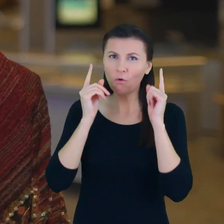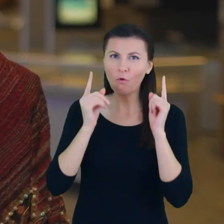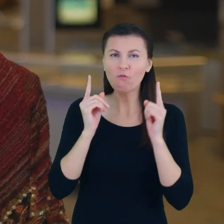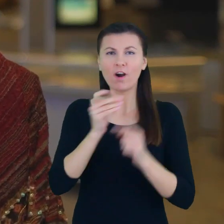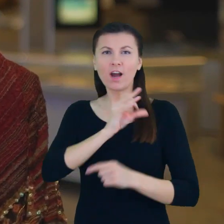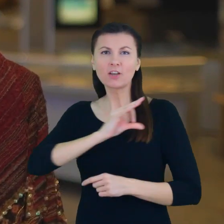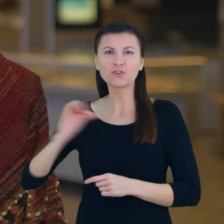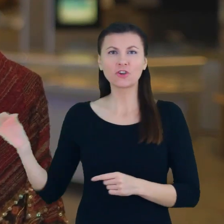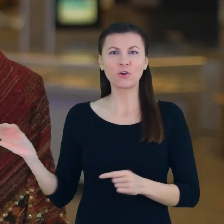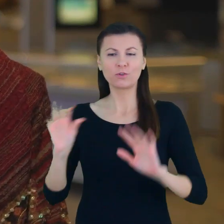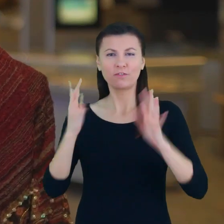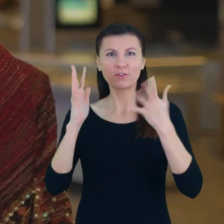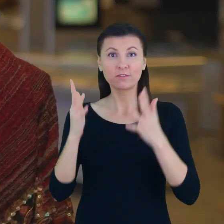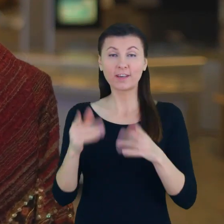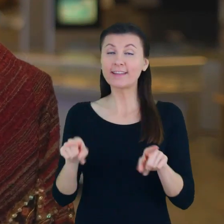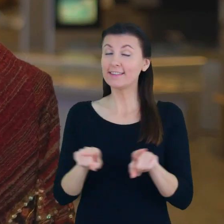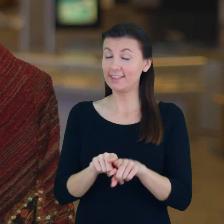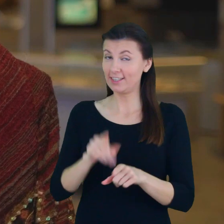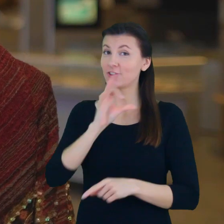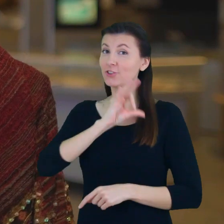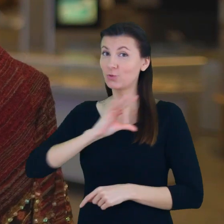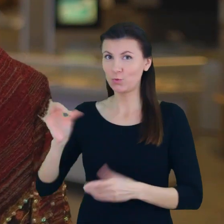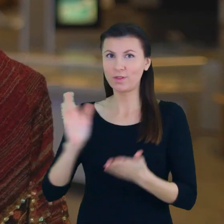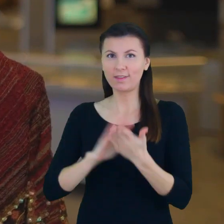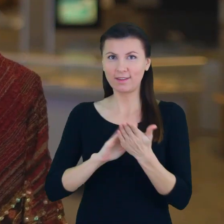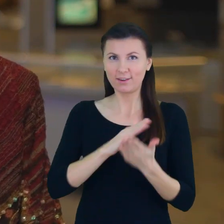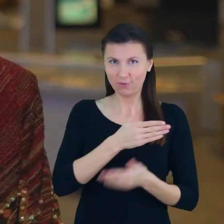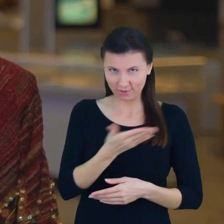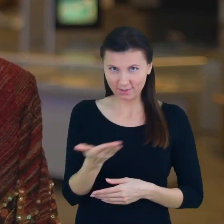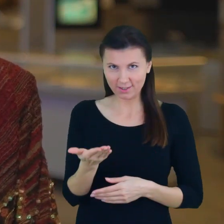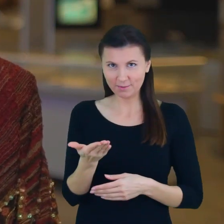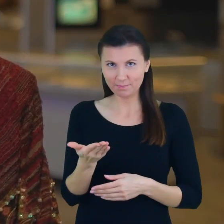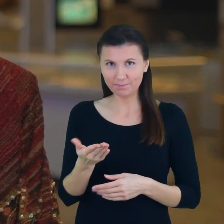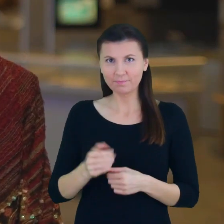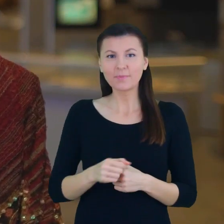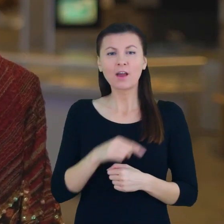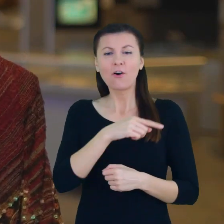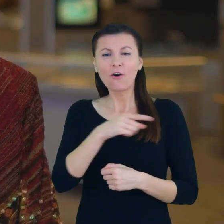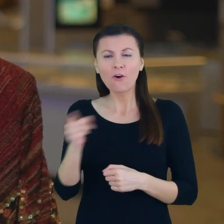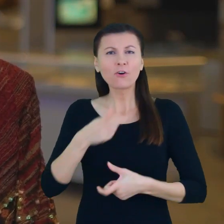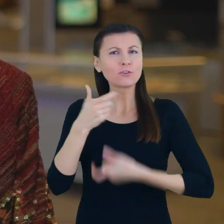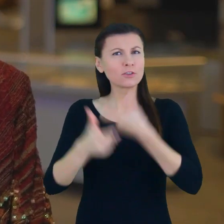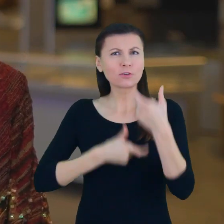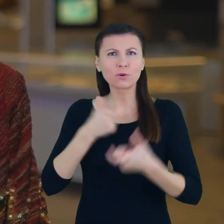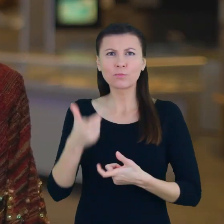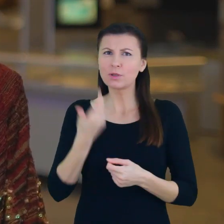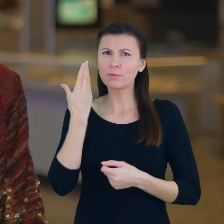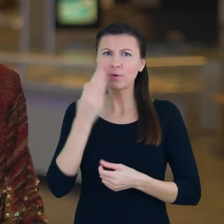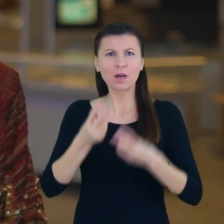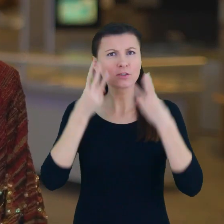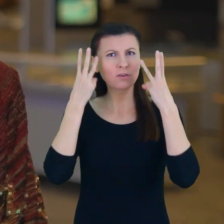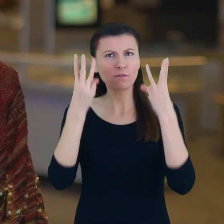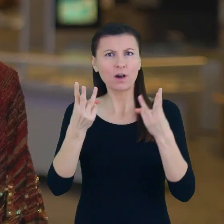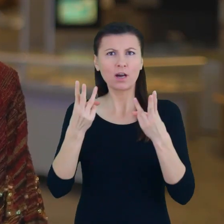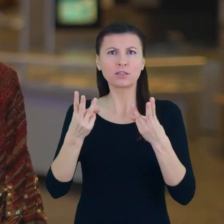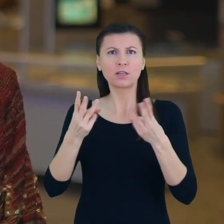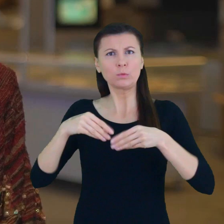Jak się okazuje na szczególne nagrody Przyczynili się w taki bardzo znaczący sposób do podnoszenia świadomość edukacyjnej